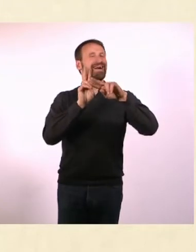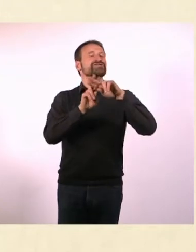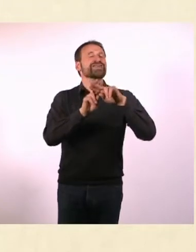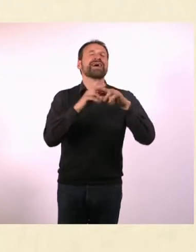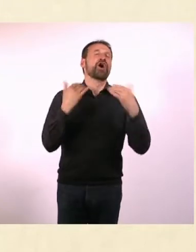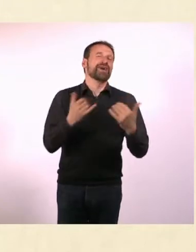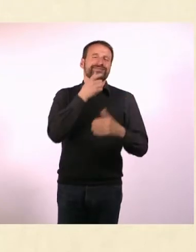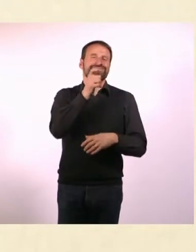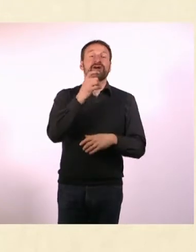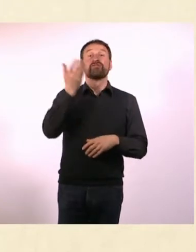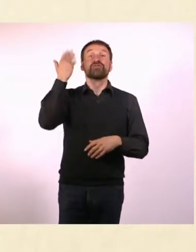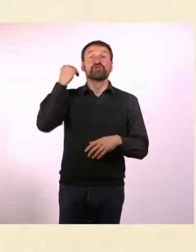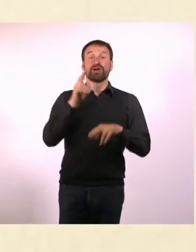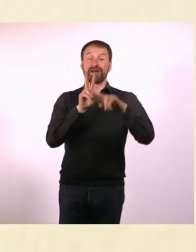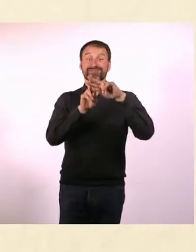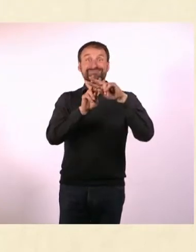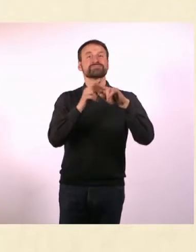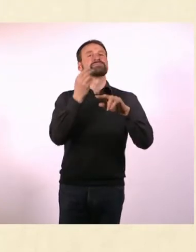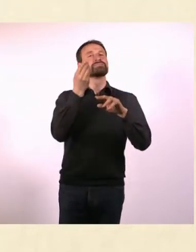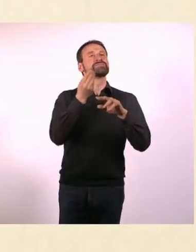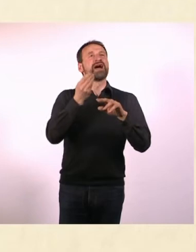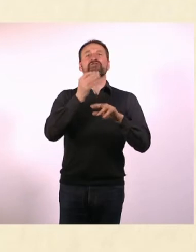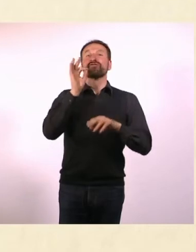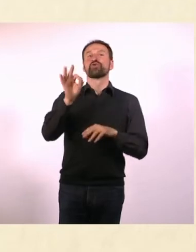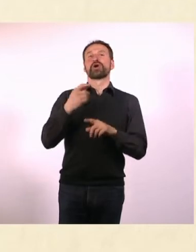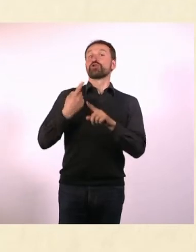Es ist die Nummer in der Nummer, es hat so viele Ebenen, es ist wunderschön.